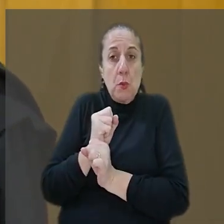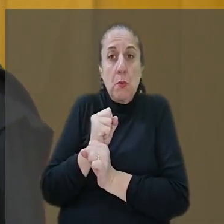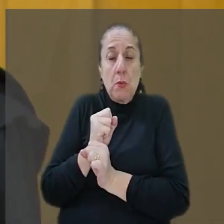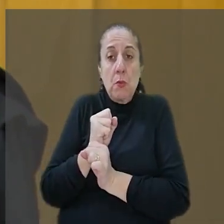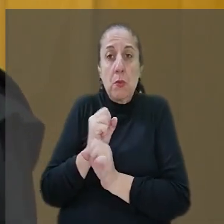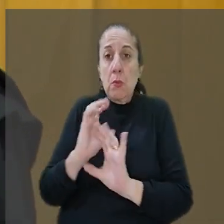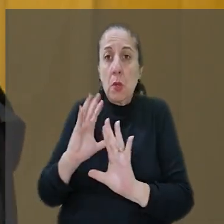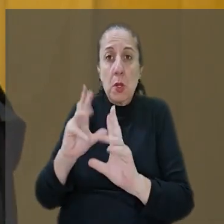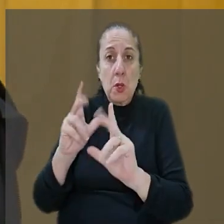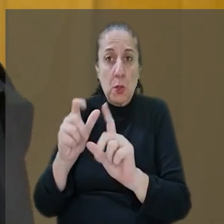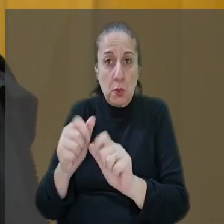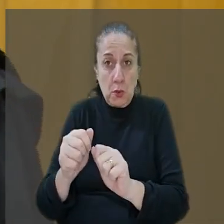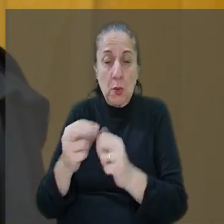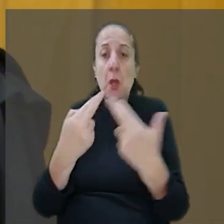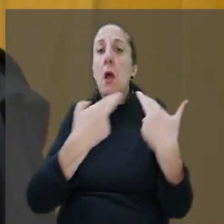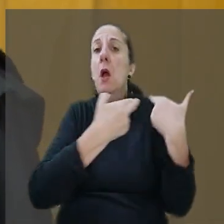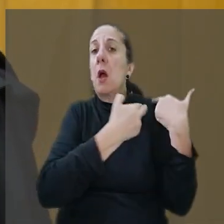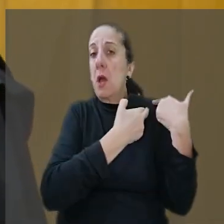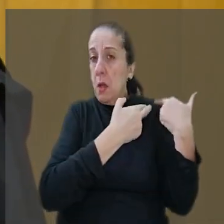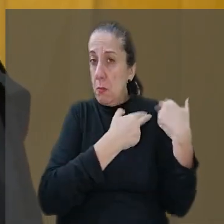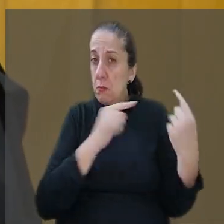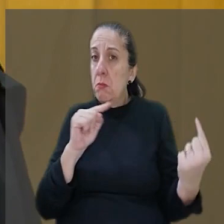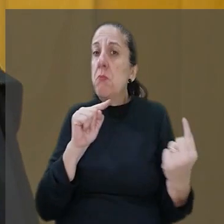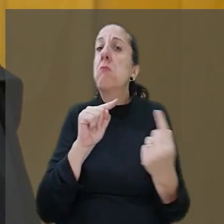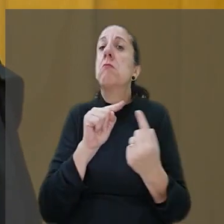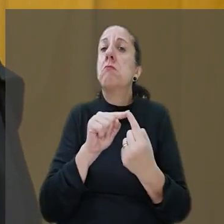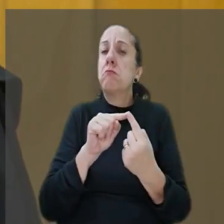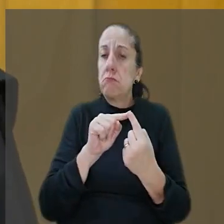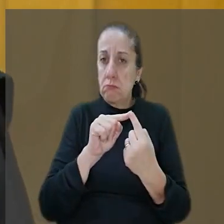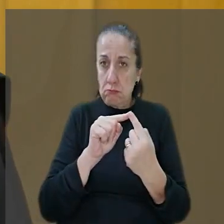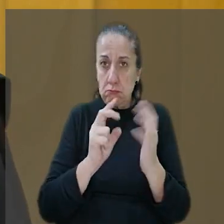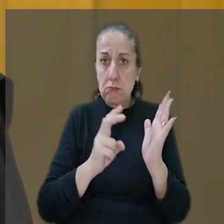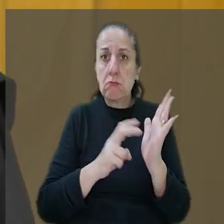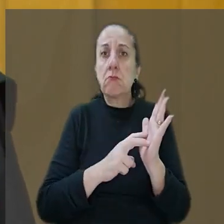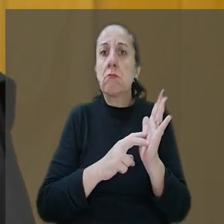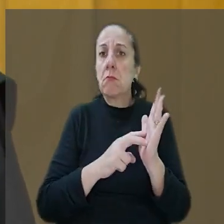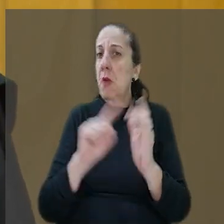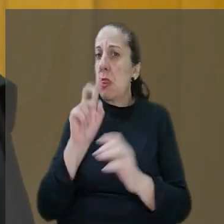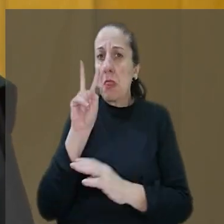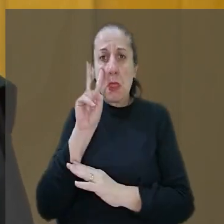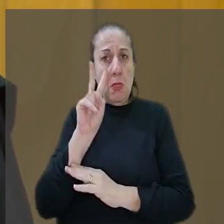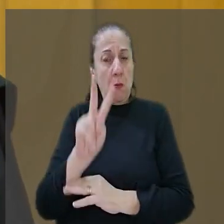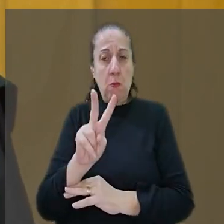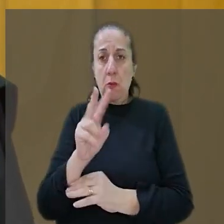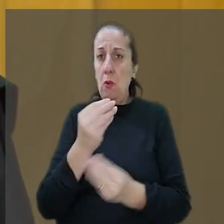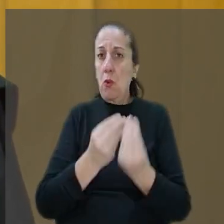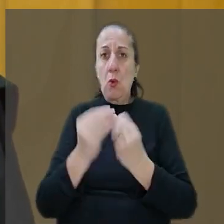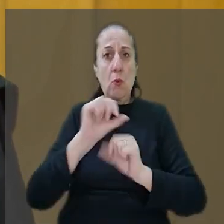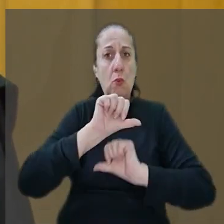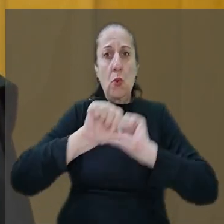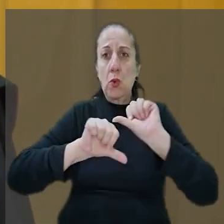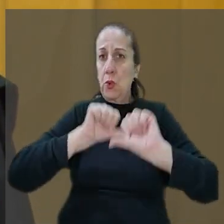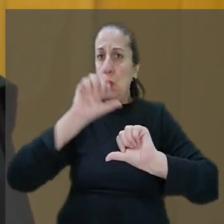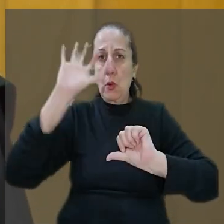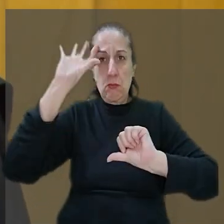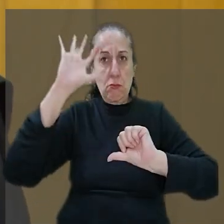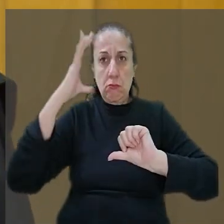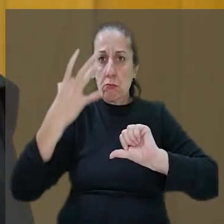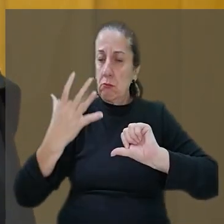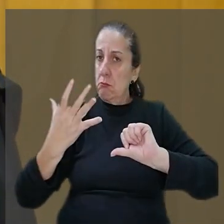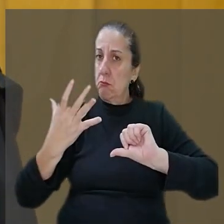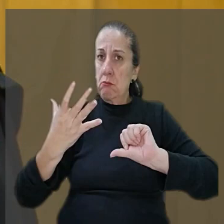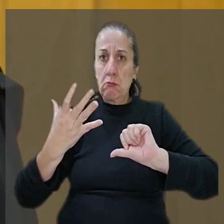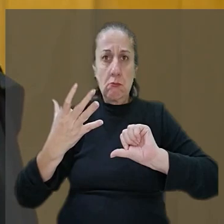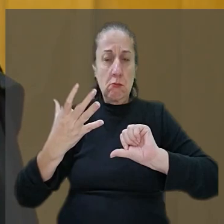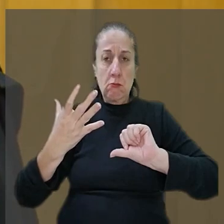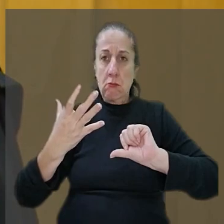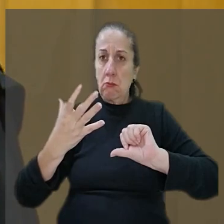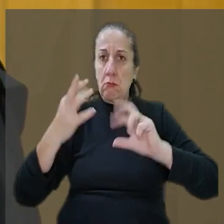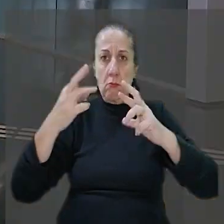para todos. A responsabilidade é objetiva e não vejo aqui como modificar a decisão regional."